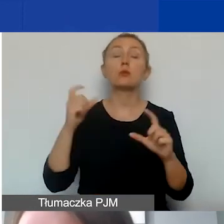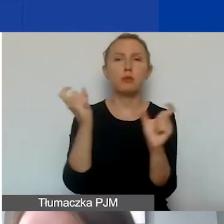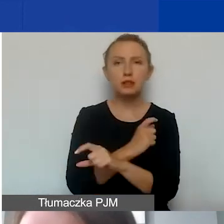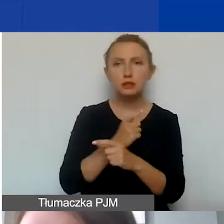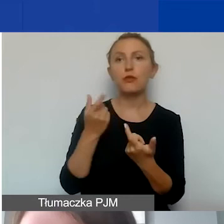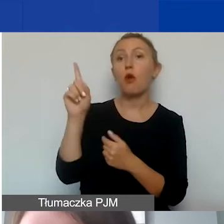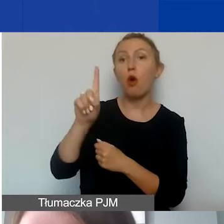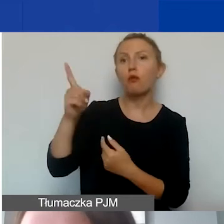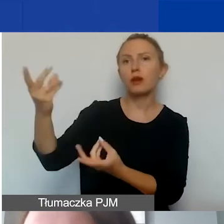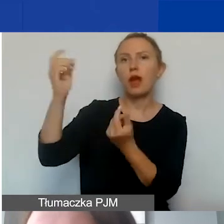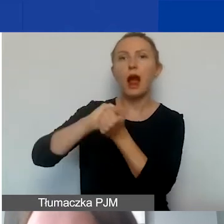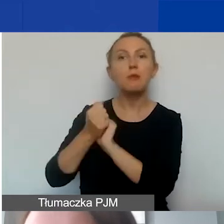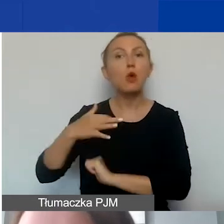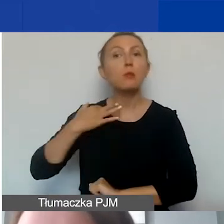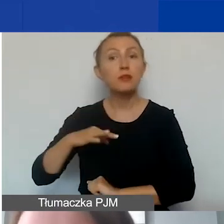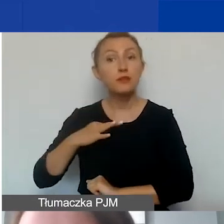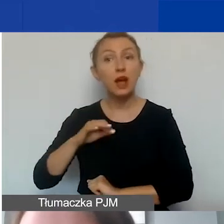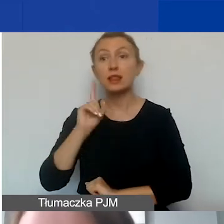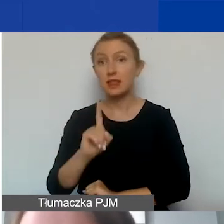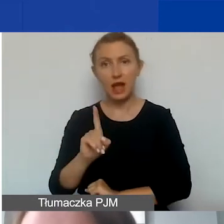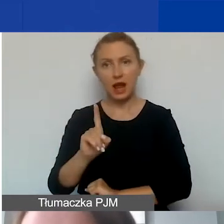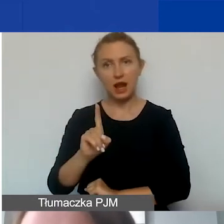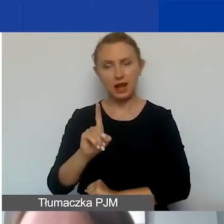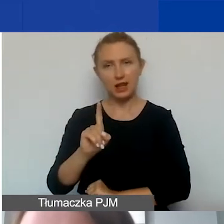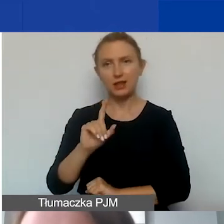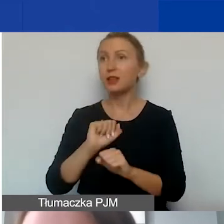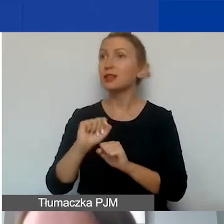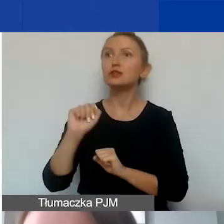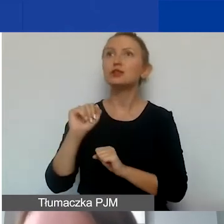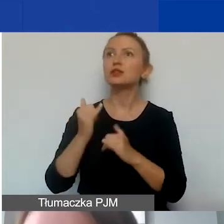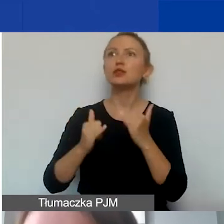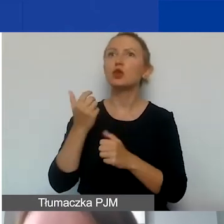lub instytucji prywatnych o ile jednak nie są to dotacje instytucjonalne,